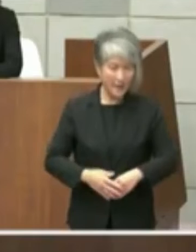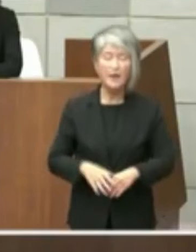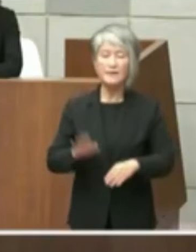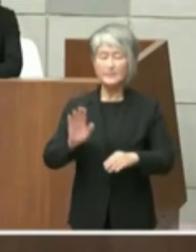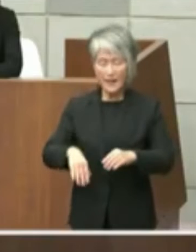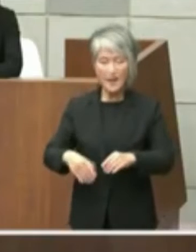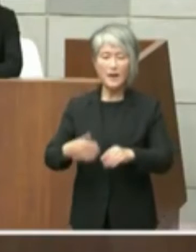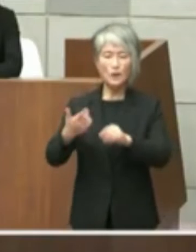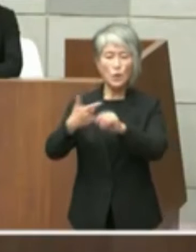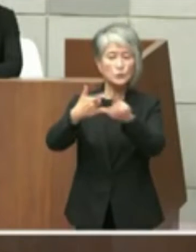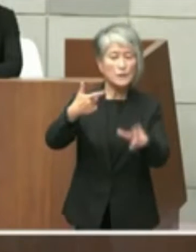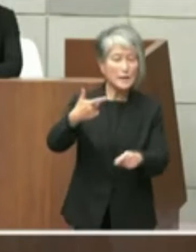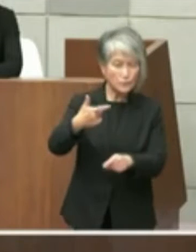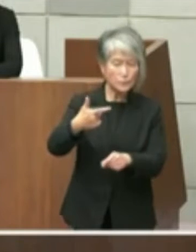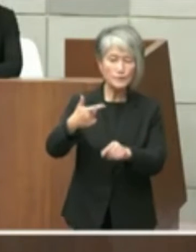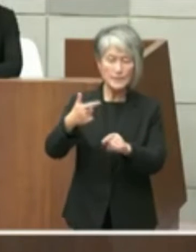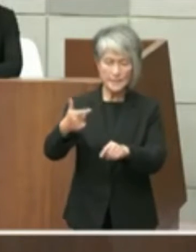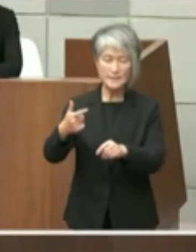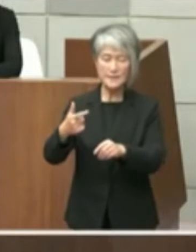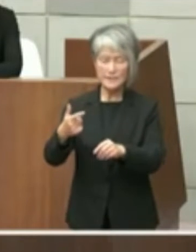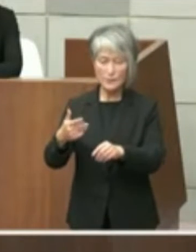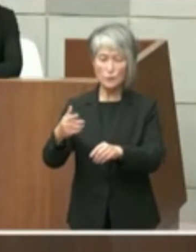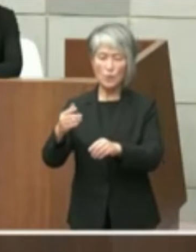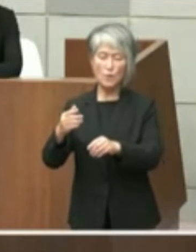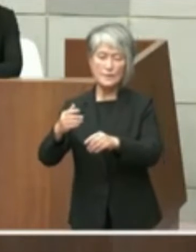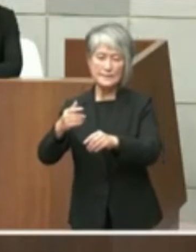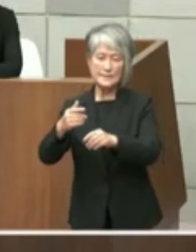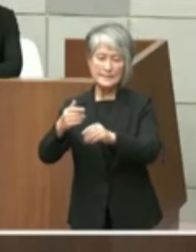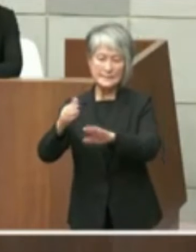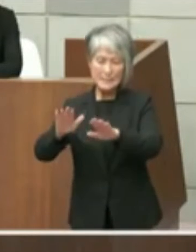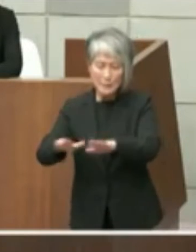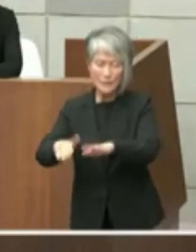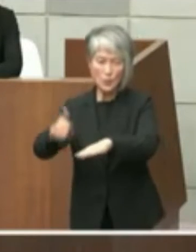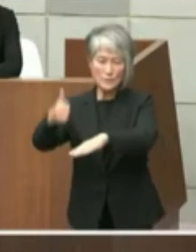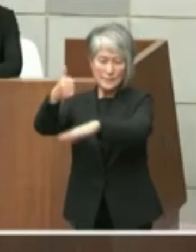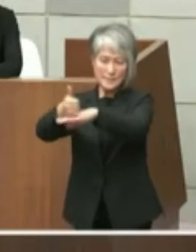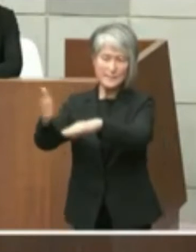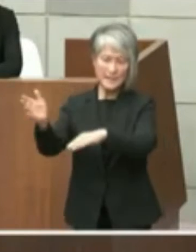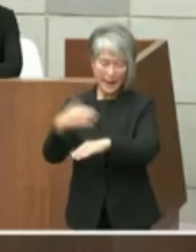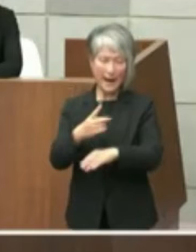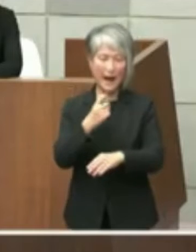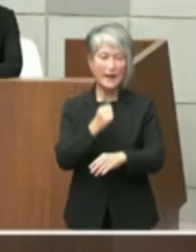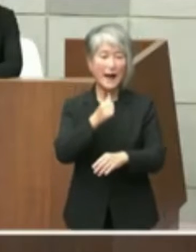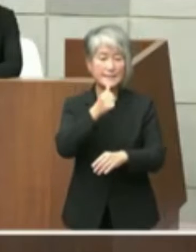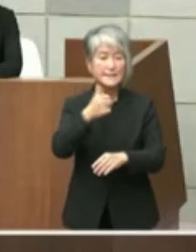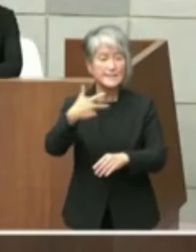の方から当時予定者でありますがありまし て明石市と協議するという回答をいただい